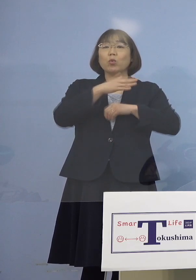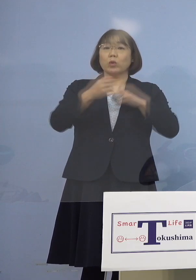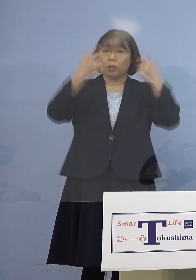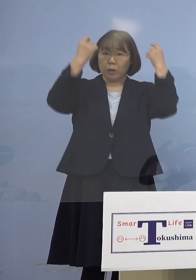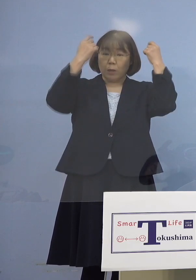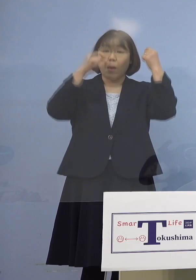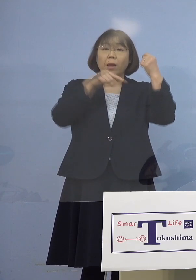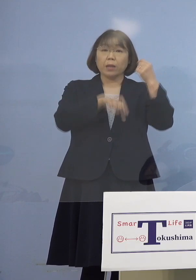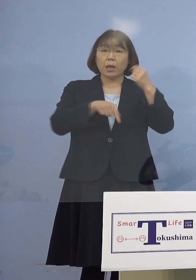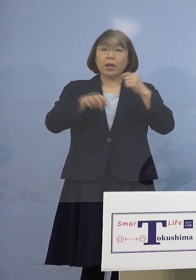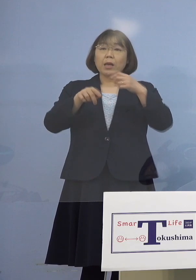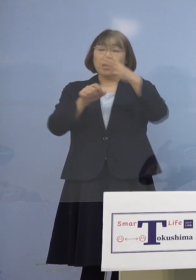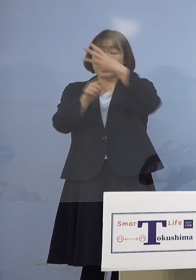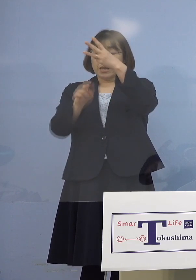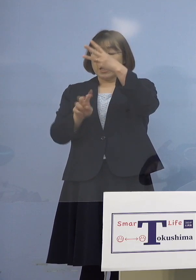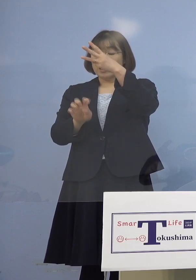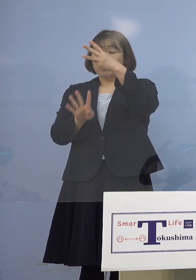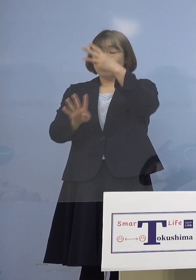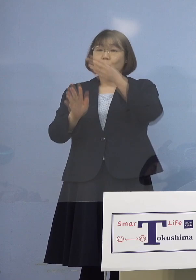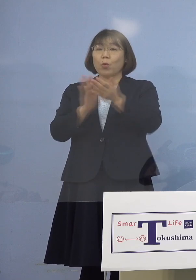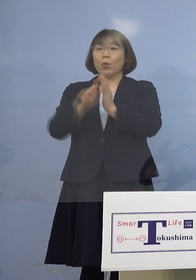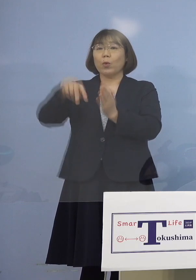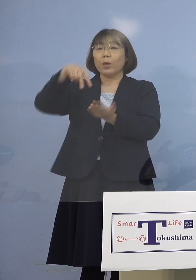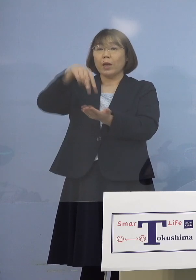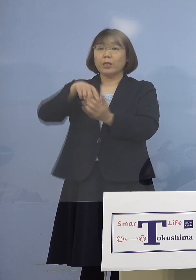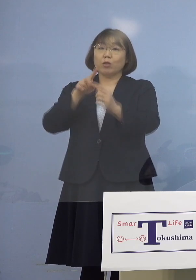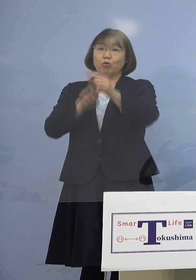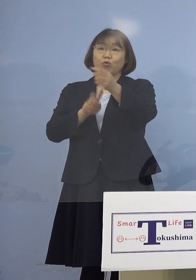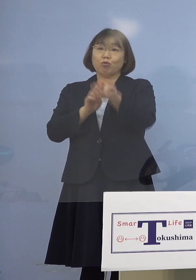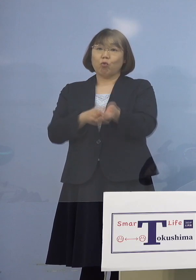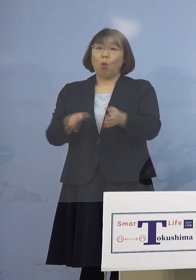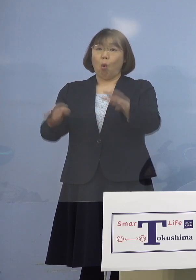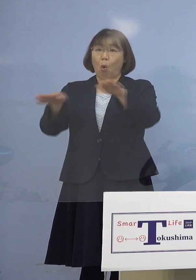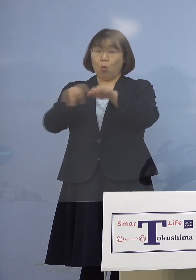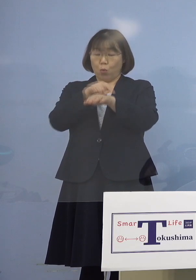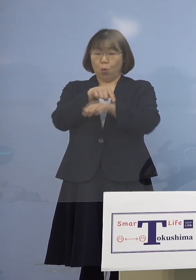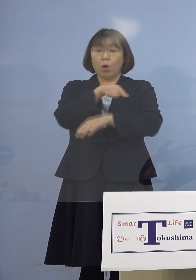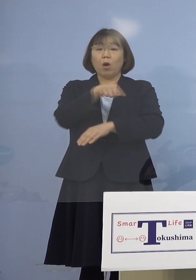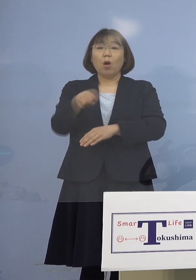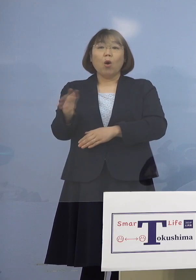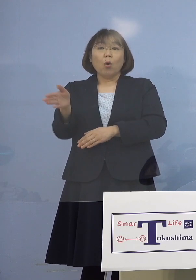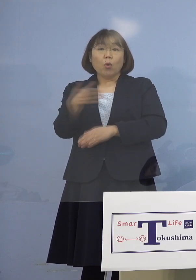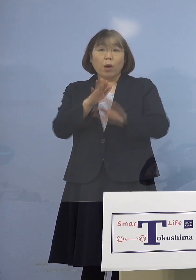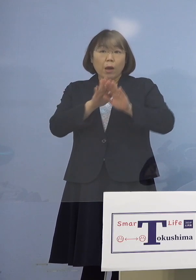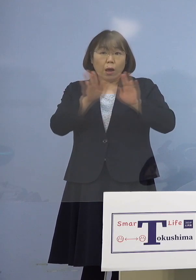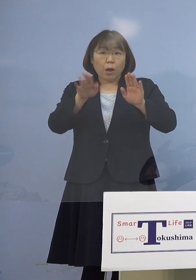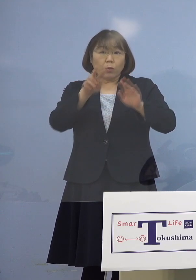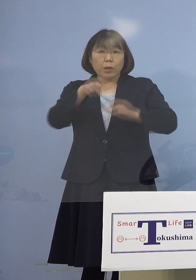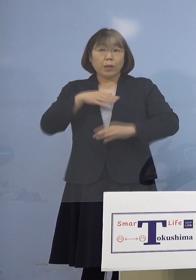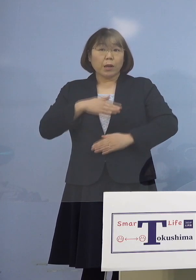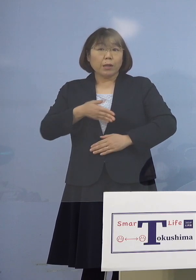24日が県立中央病院ということですが そこから始まる理解でいいのか （知事） そうです